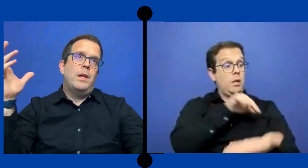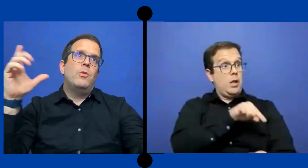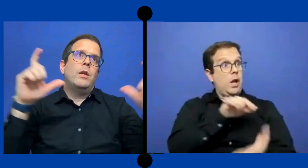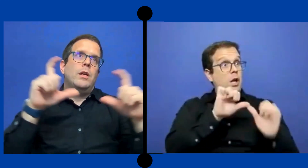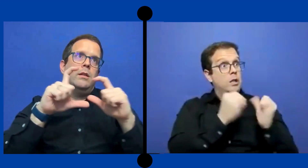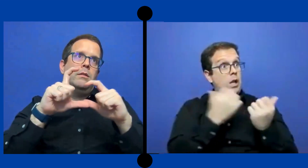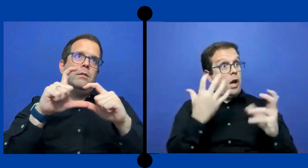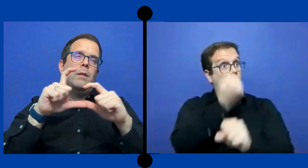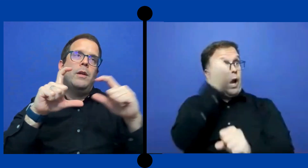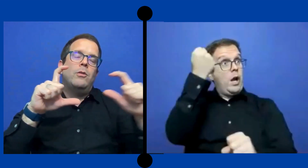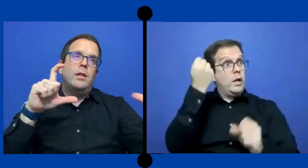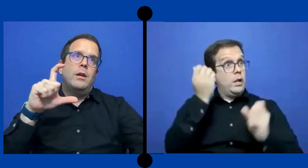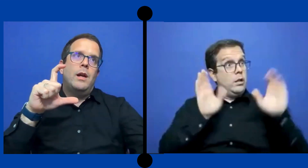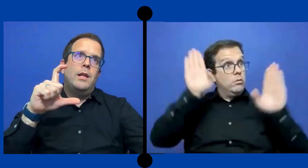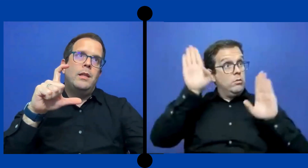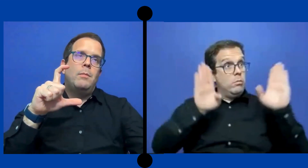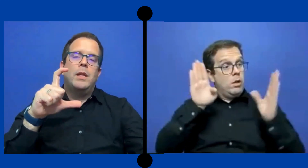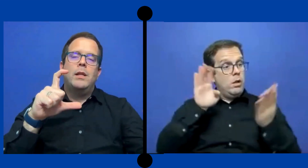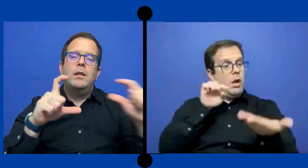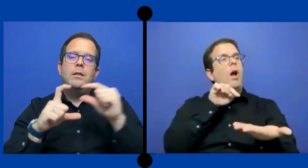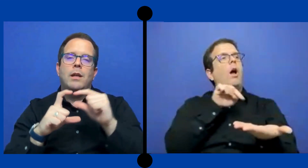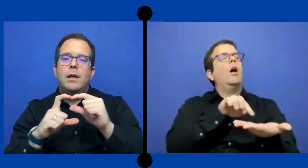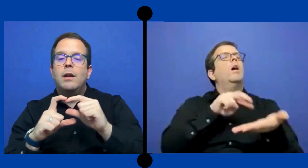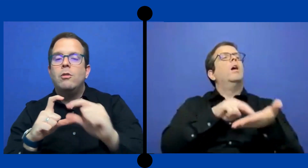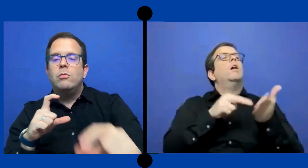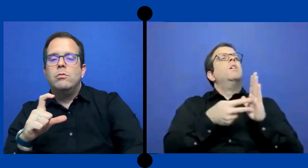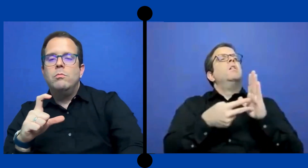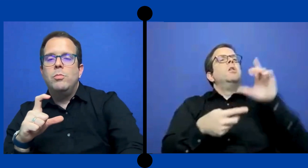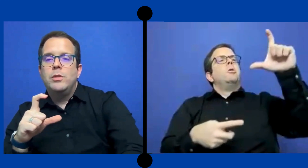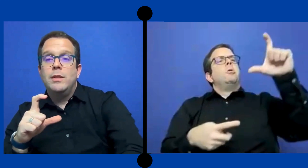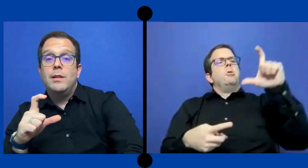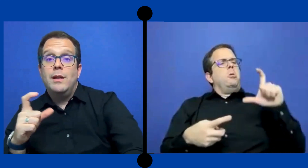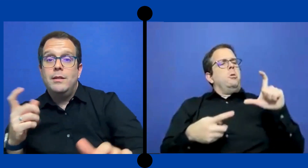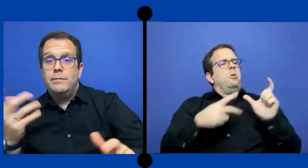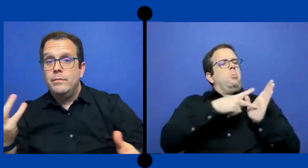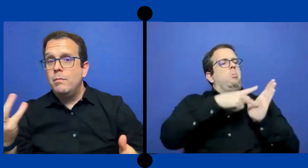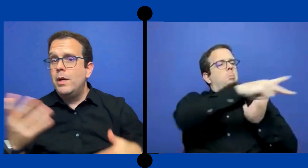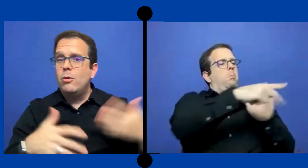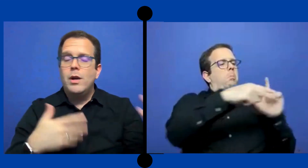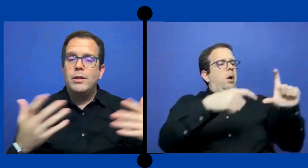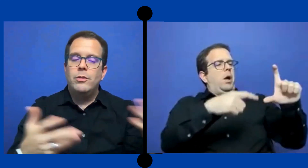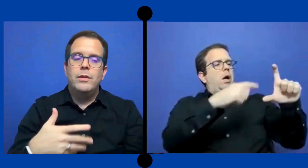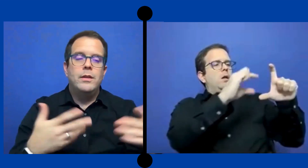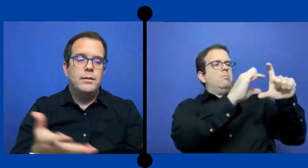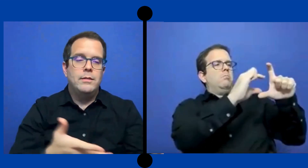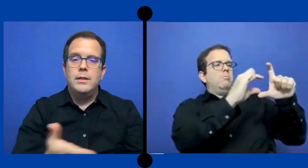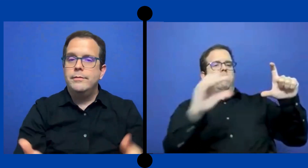creemos que la mayoría al intérprete y se queda con un ... porcentaje para los gastos de..